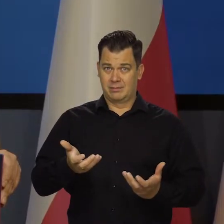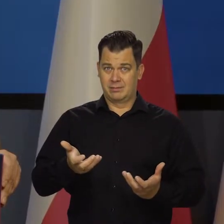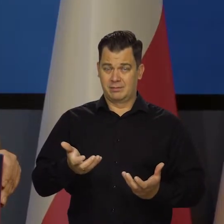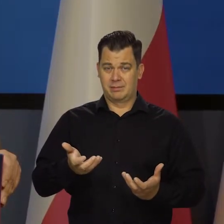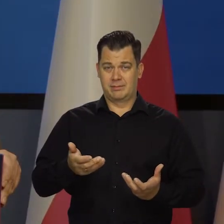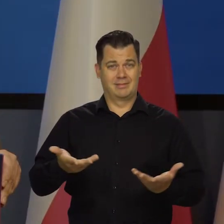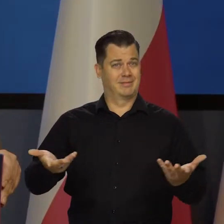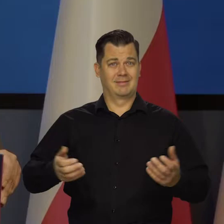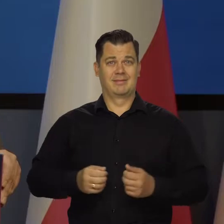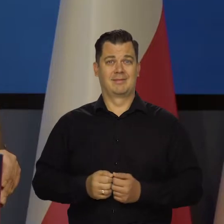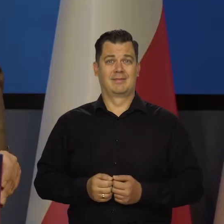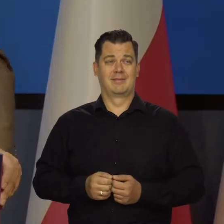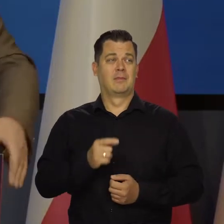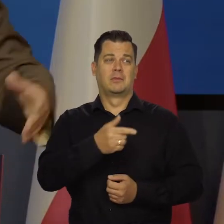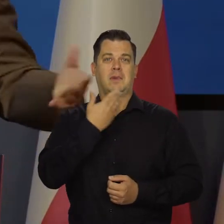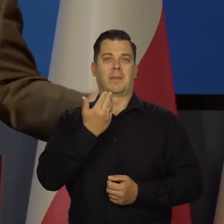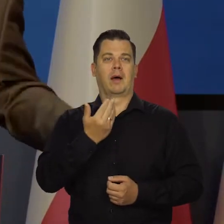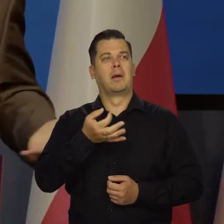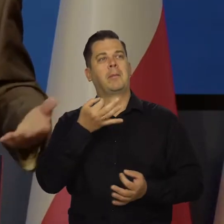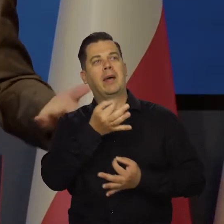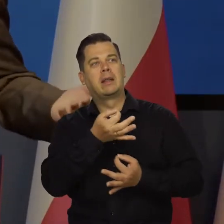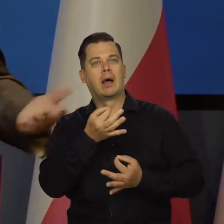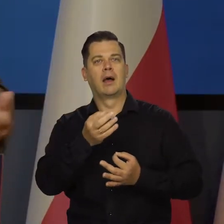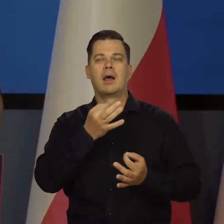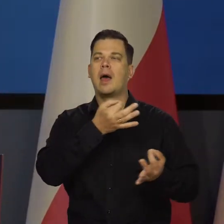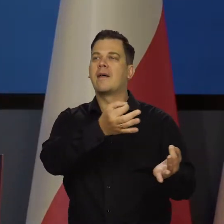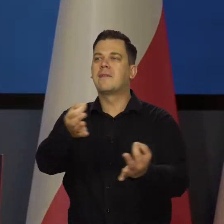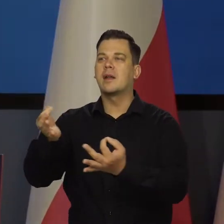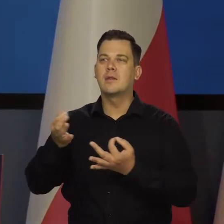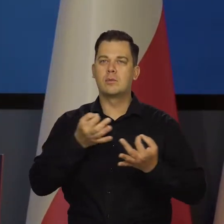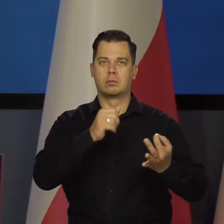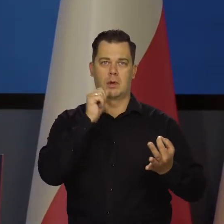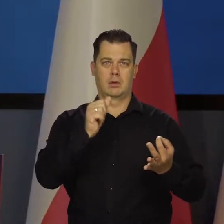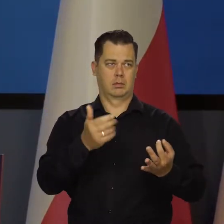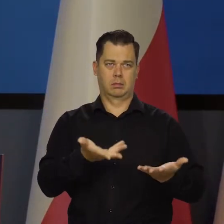Przecież nikt w żadnym demokratycznym referendum czy gdzieś się nie wypowiadał w tej sprawie,